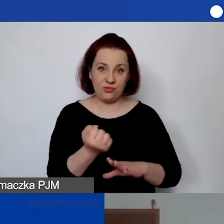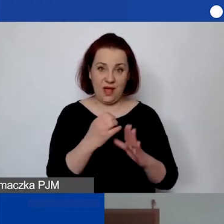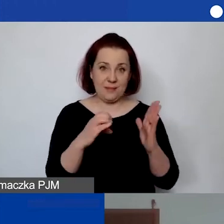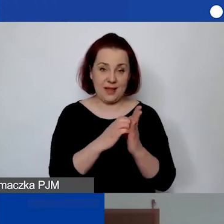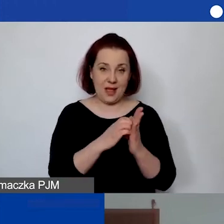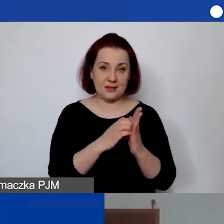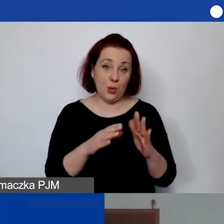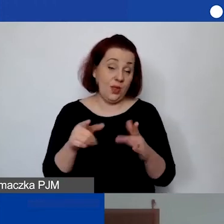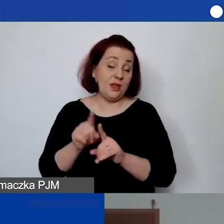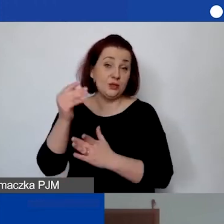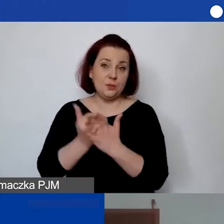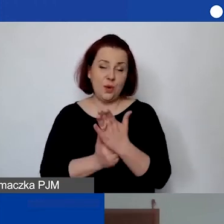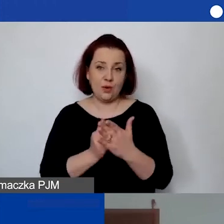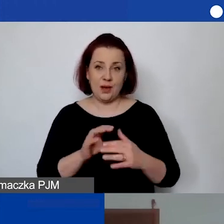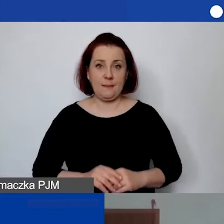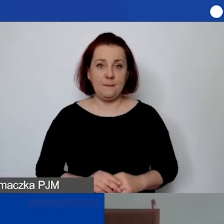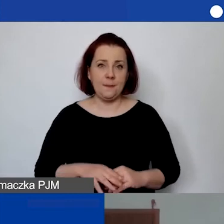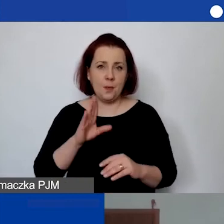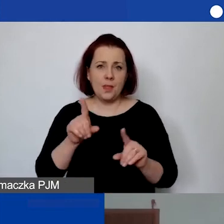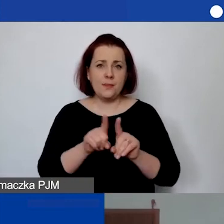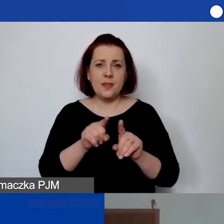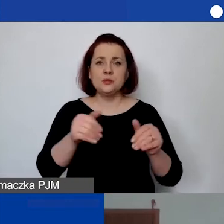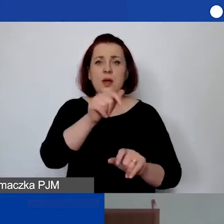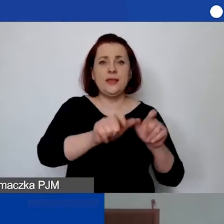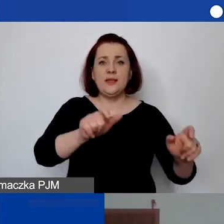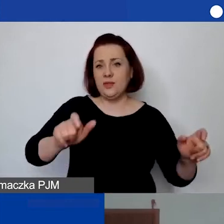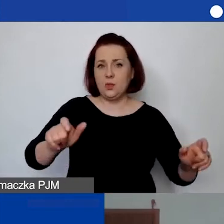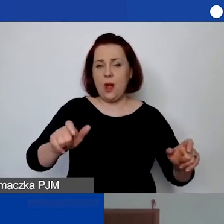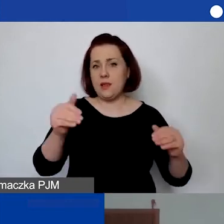To znaczy możemy też potem indywidualnie negocjować na poziomie,